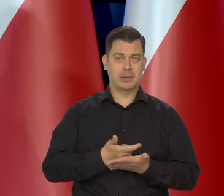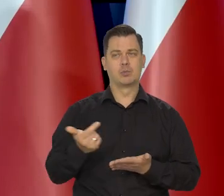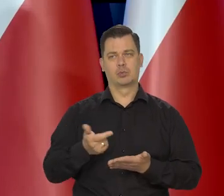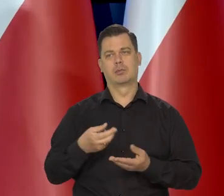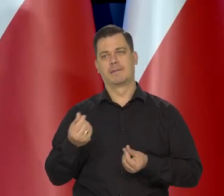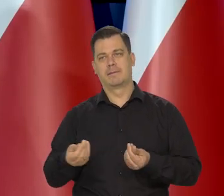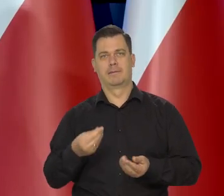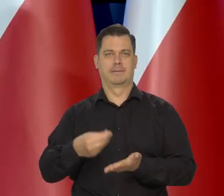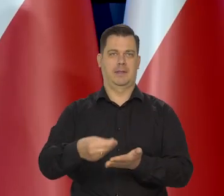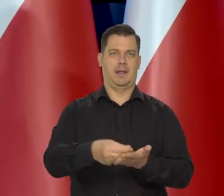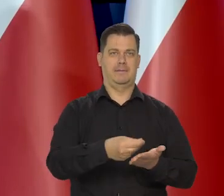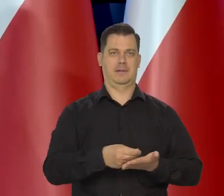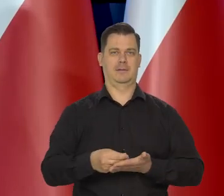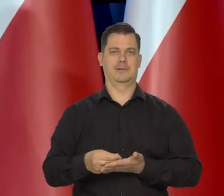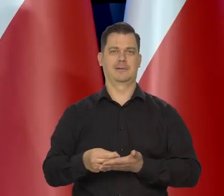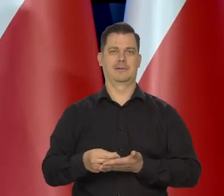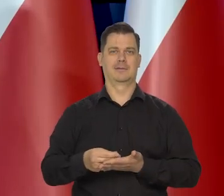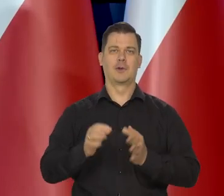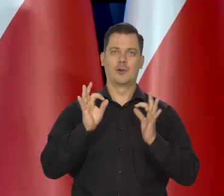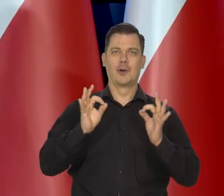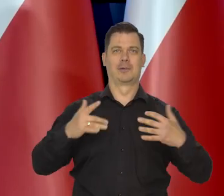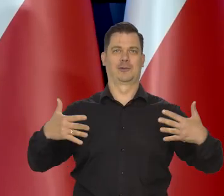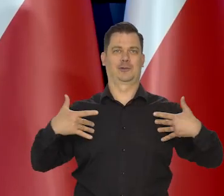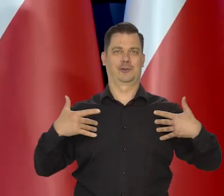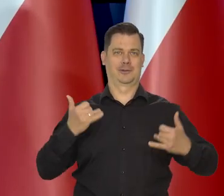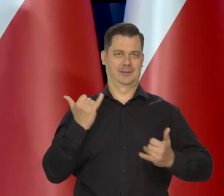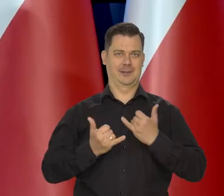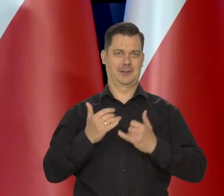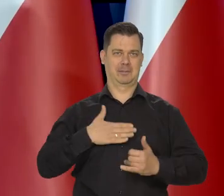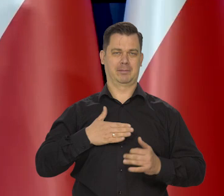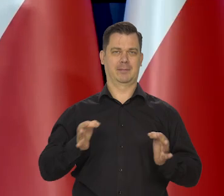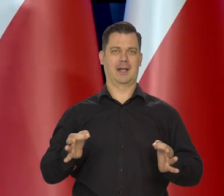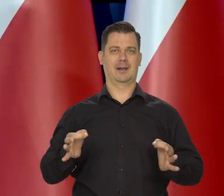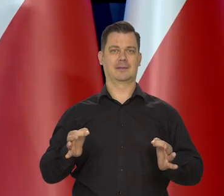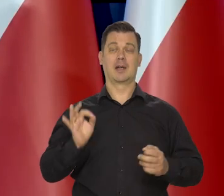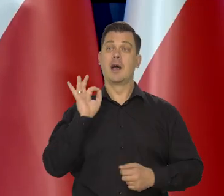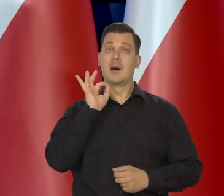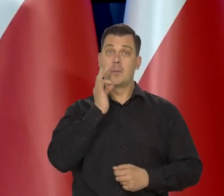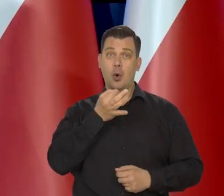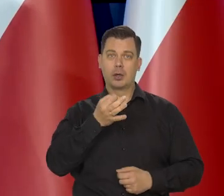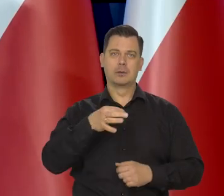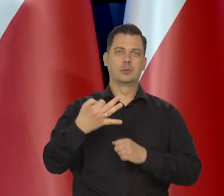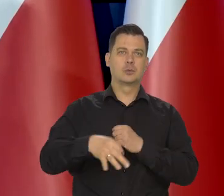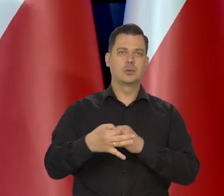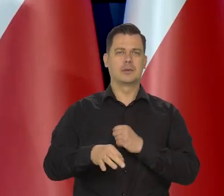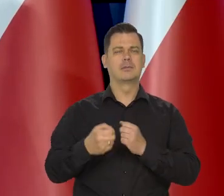I korzystać z życia puki ono jest i młodym ludziom studentom, też radzę,